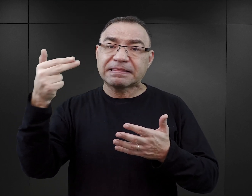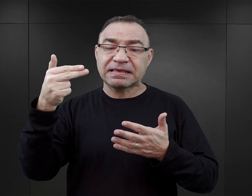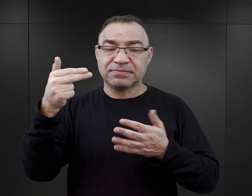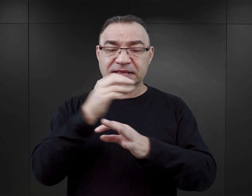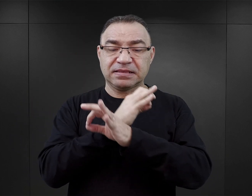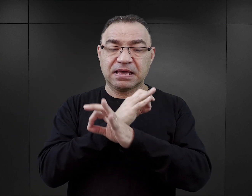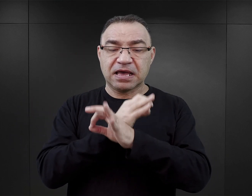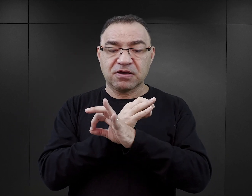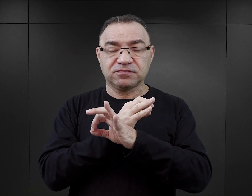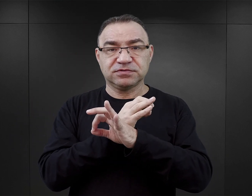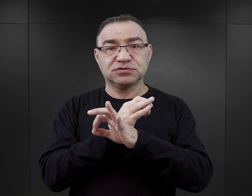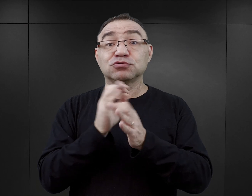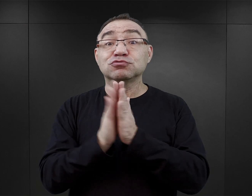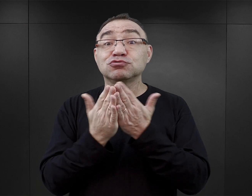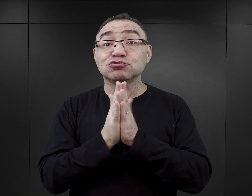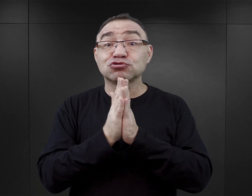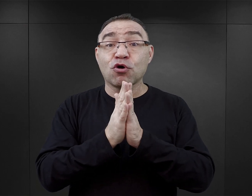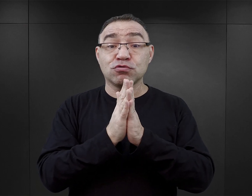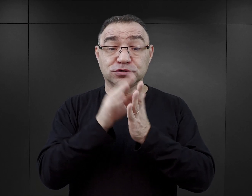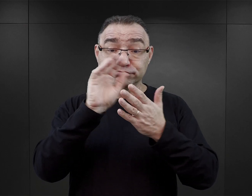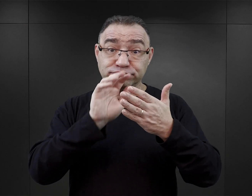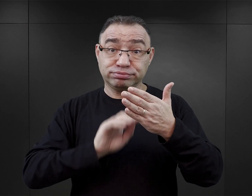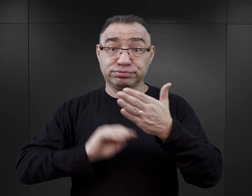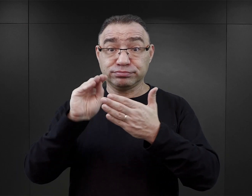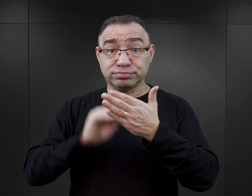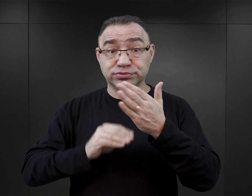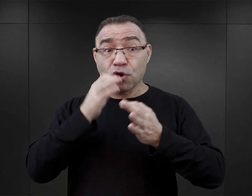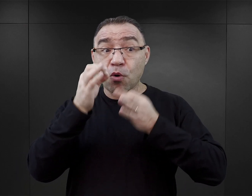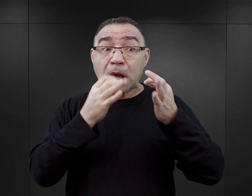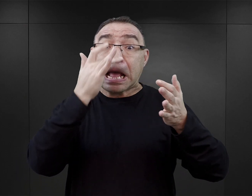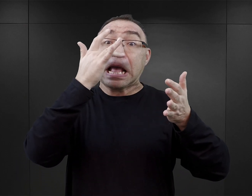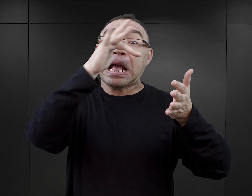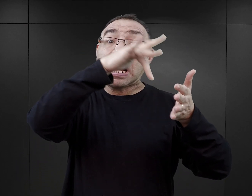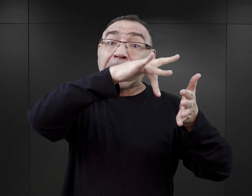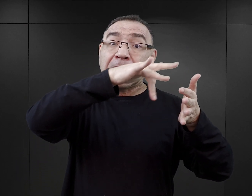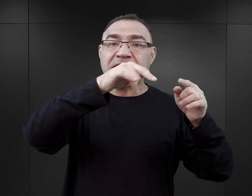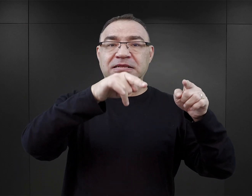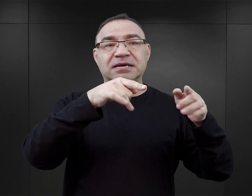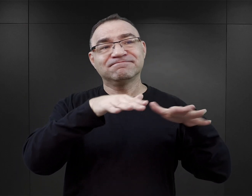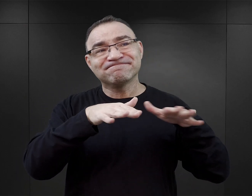Akcję swoich książek umieszczają oni w realiach obozowych z bardzo różnym skutkiem.